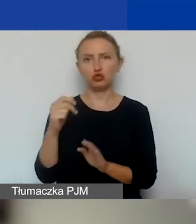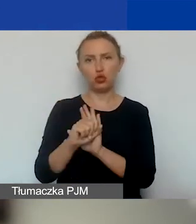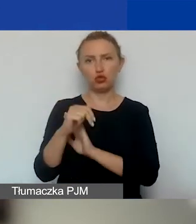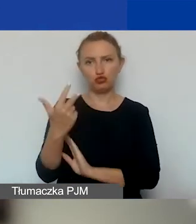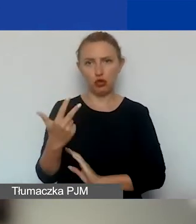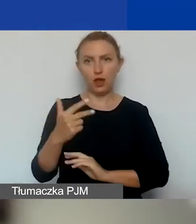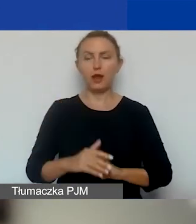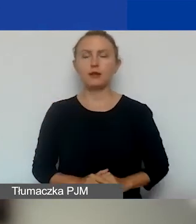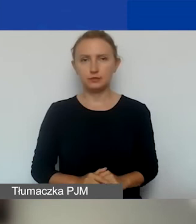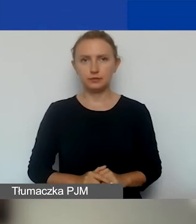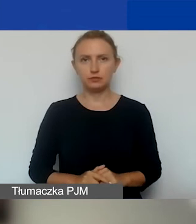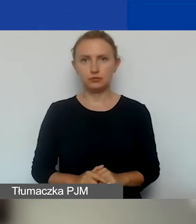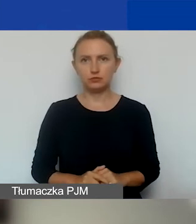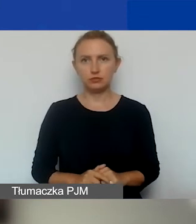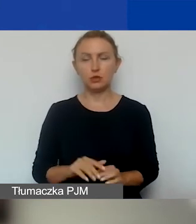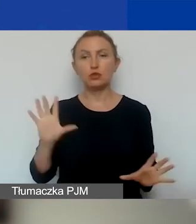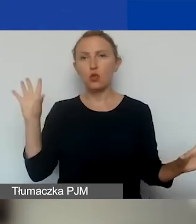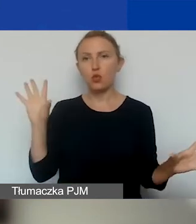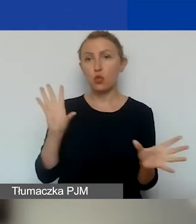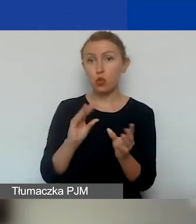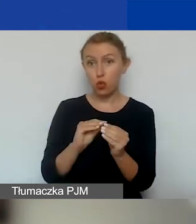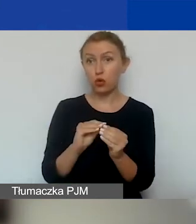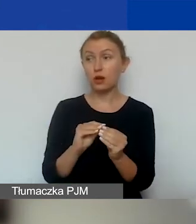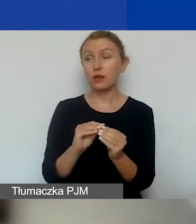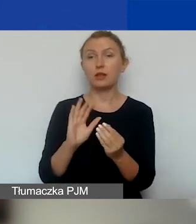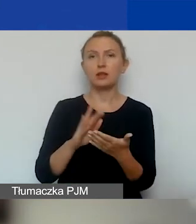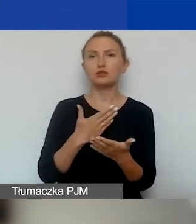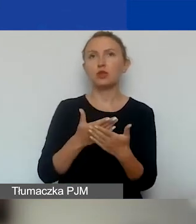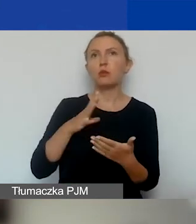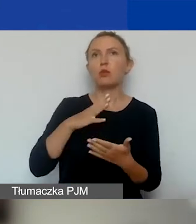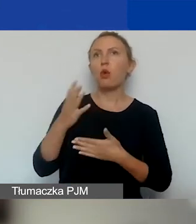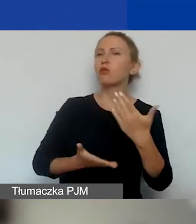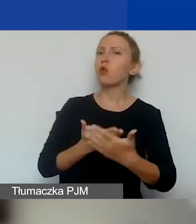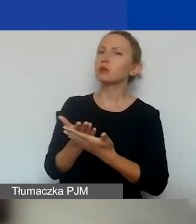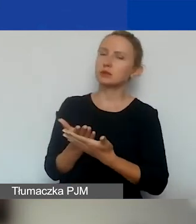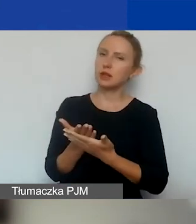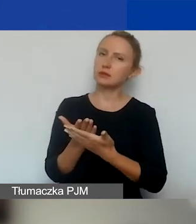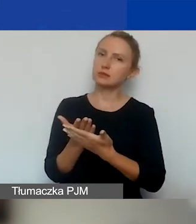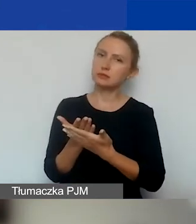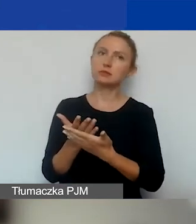Więc to się po prostu sumuje. Jeżeli złożyliście wniosek w konkursie tematycznym